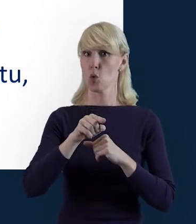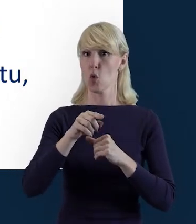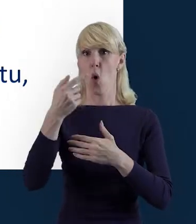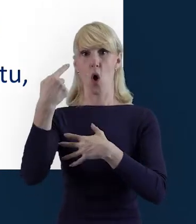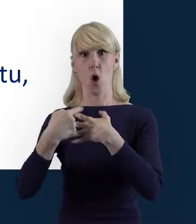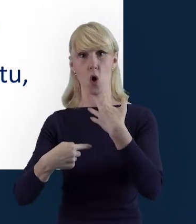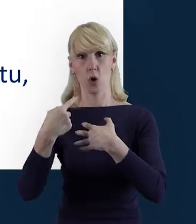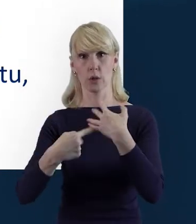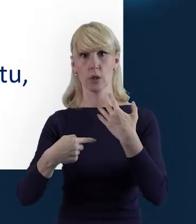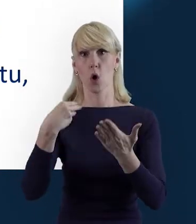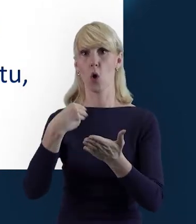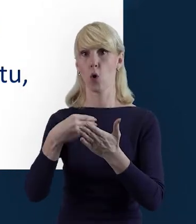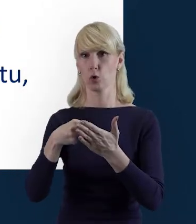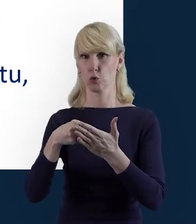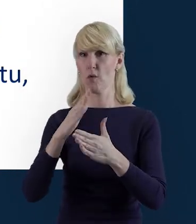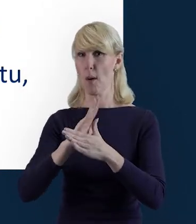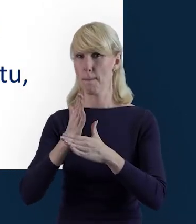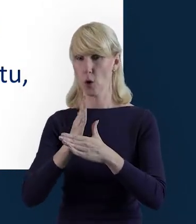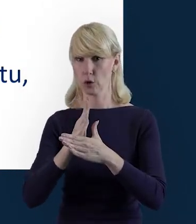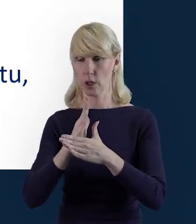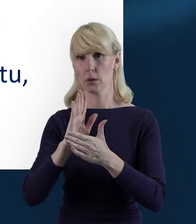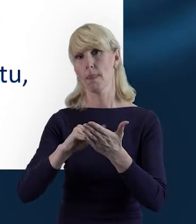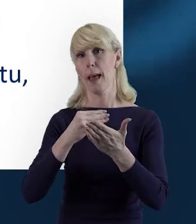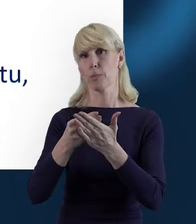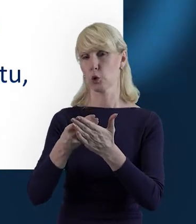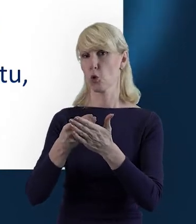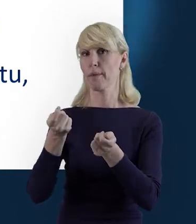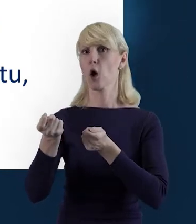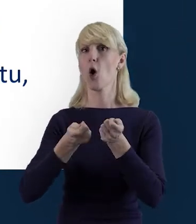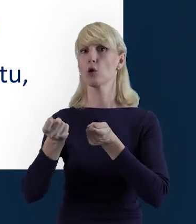rozliczanych w ramach kosztów pośrednich. Na przykład koordynatora projektu,